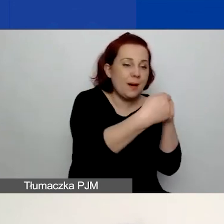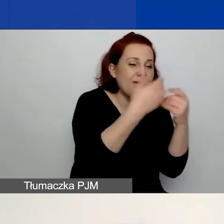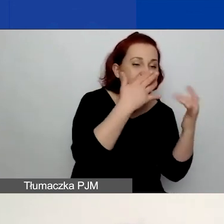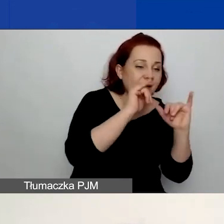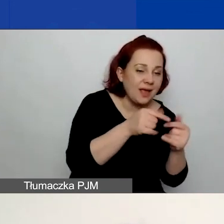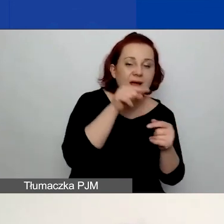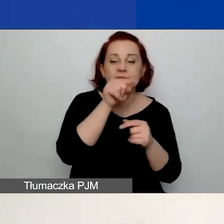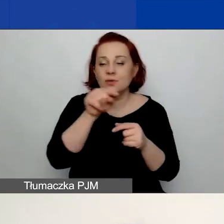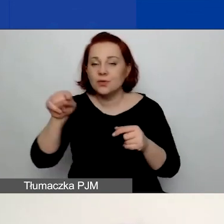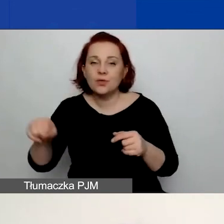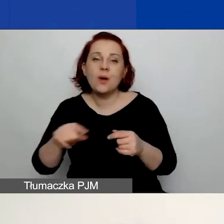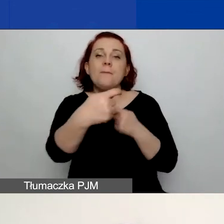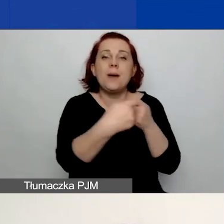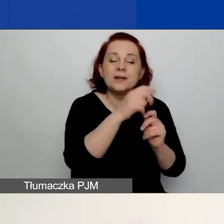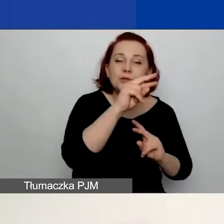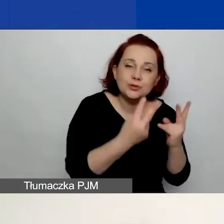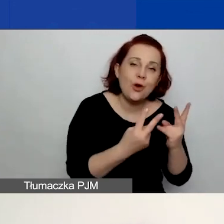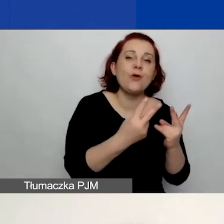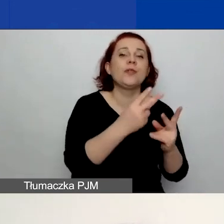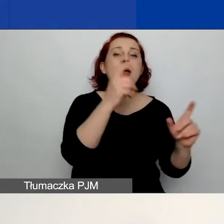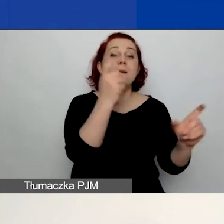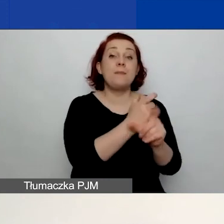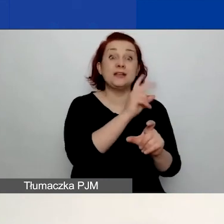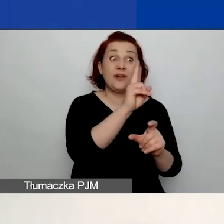czy to jest partner z Państw-Darczyńców, czy też inny.